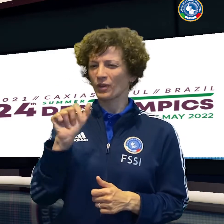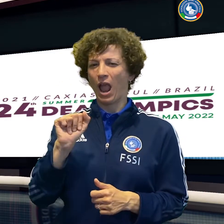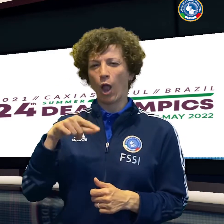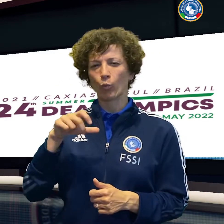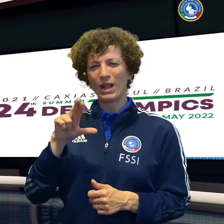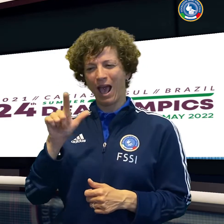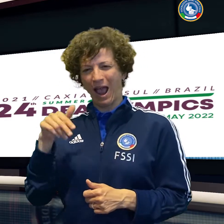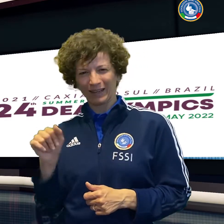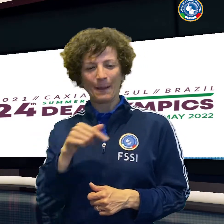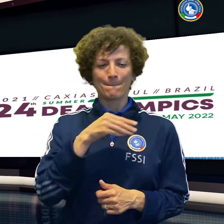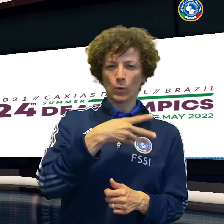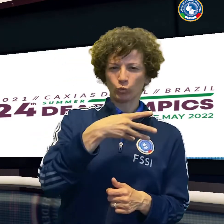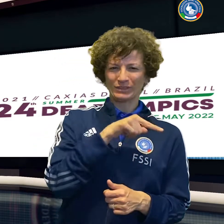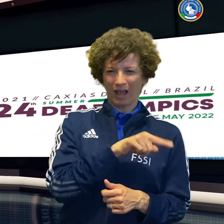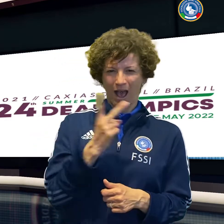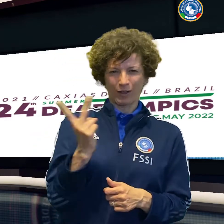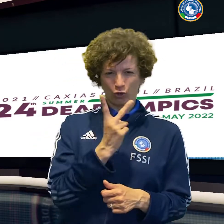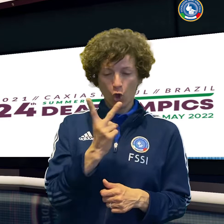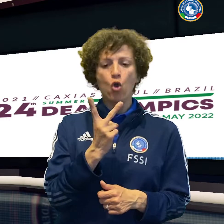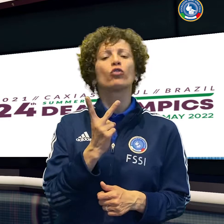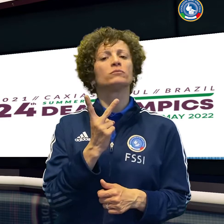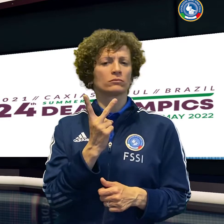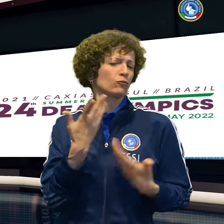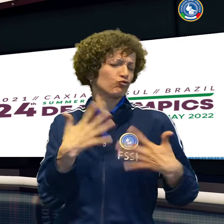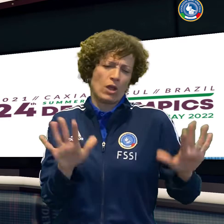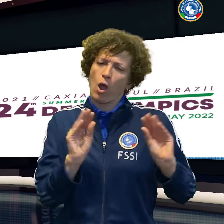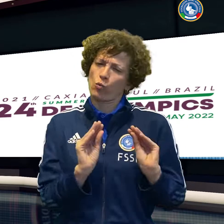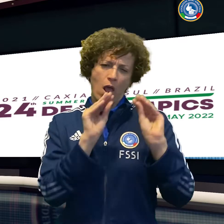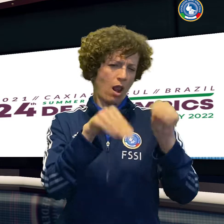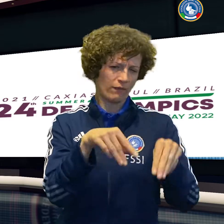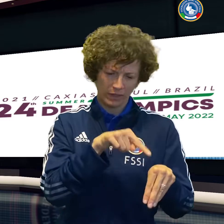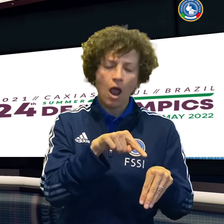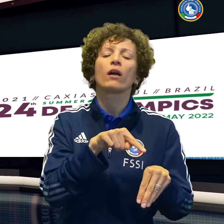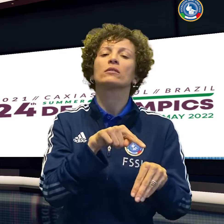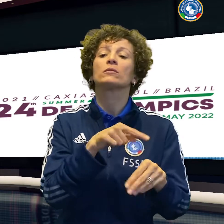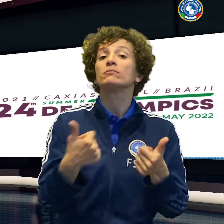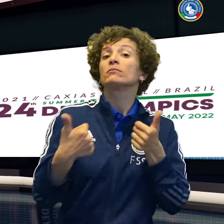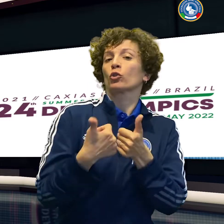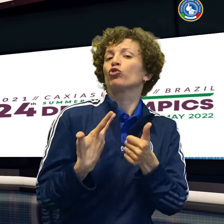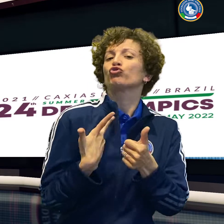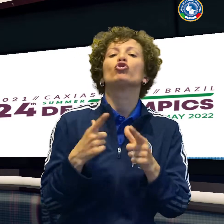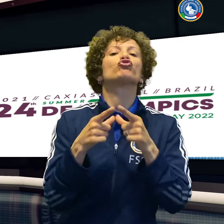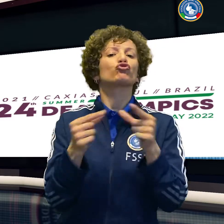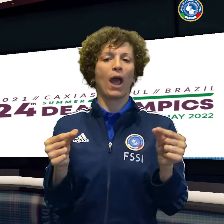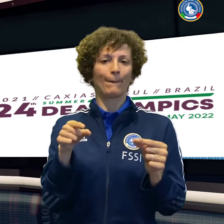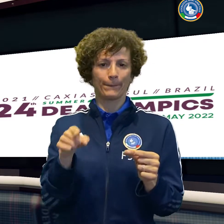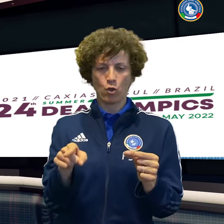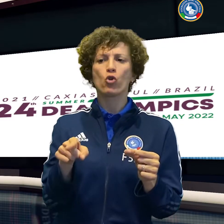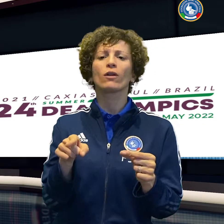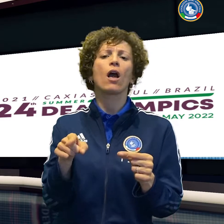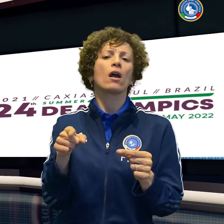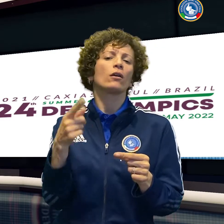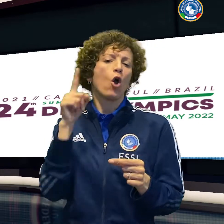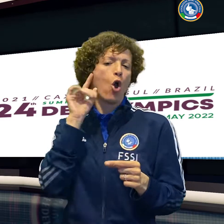21-14 e 21-16 parziali Oggi Aquilani e Musacchio, comunque già qualificati,